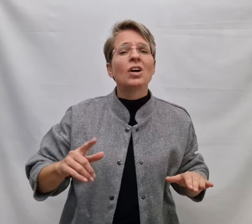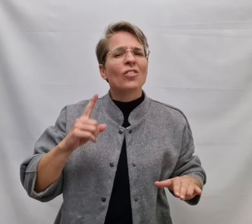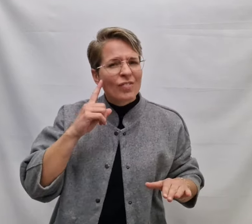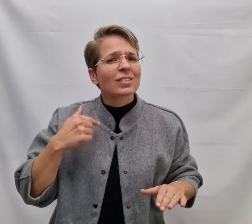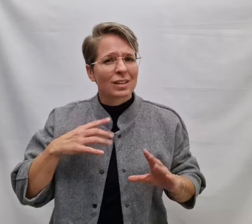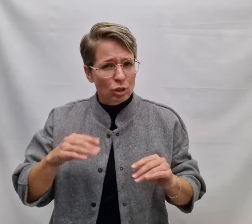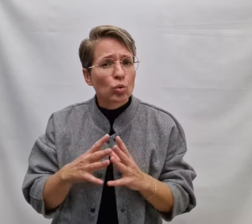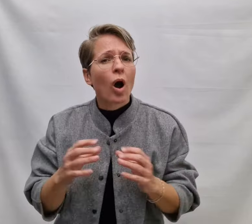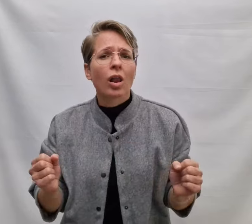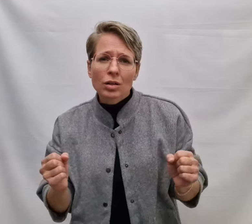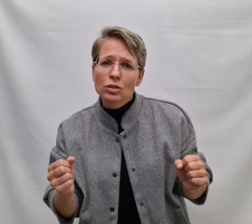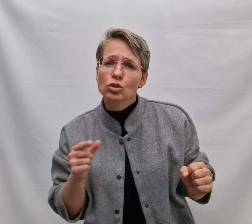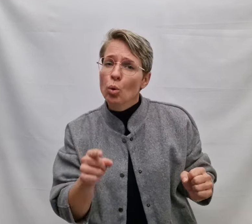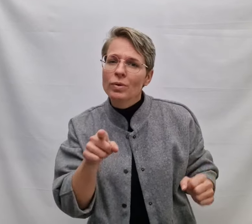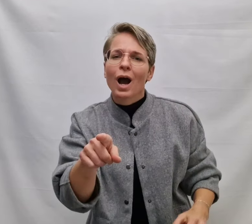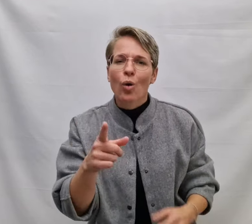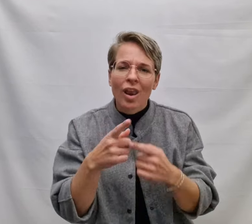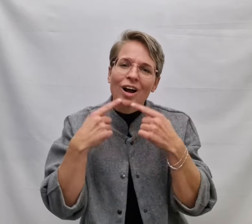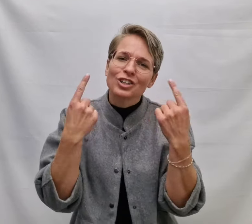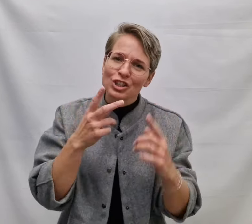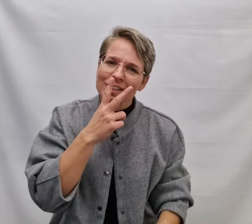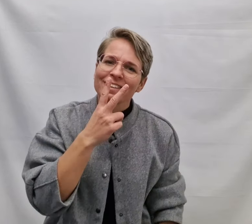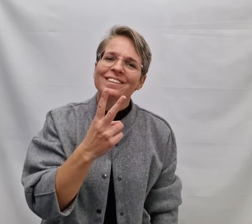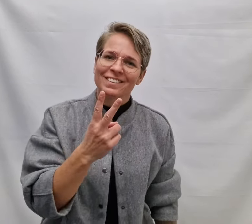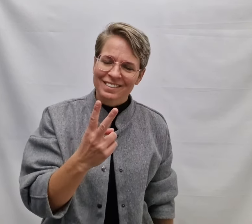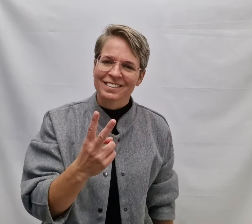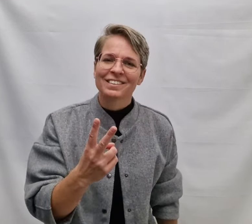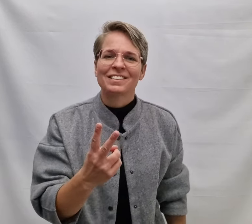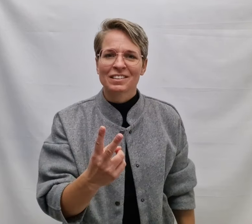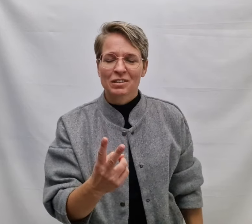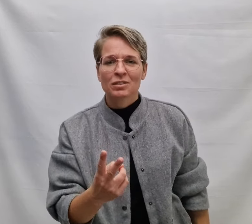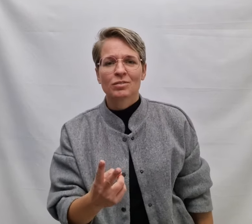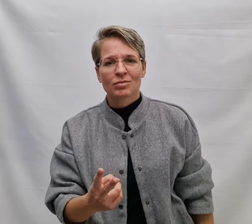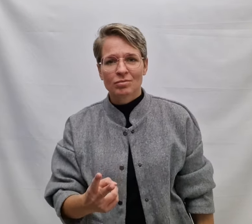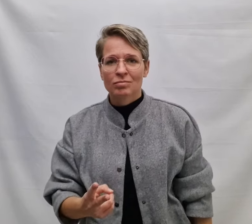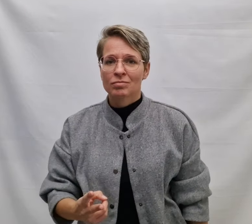Weet dan, ik doe alles om jouw lach te zien